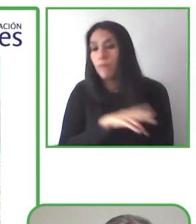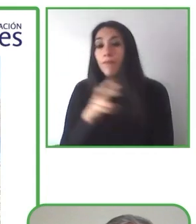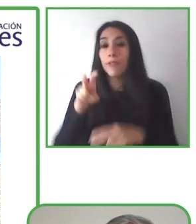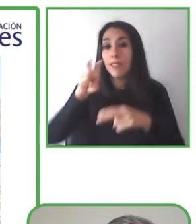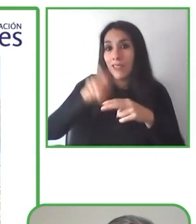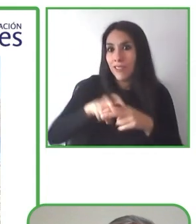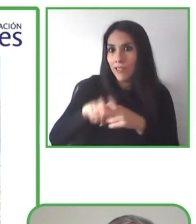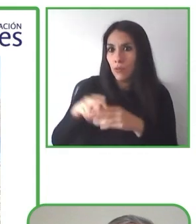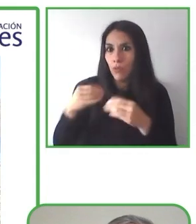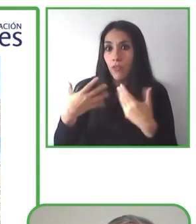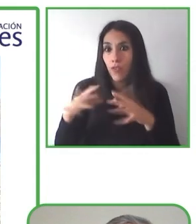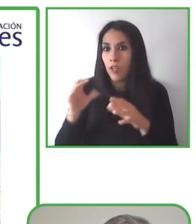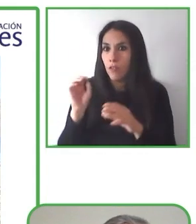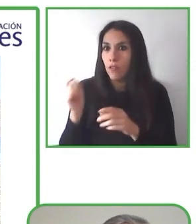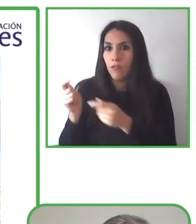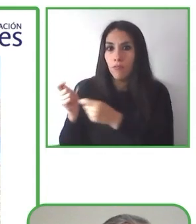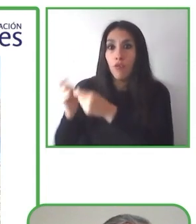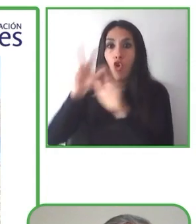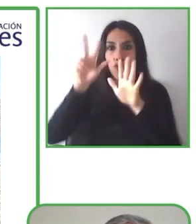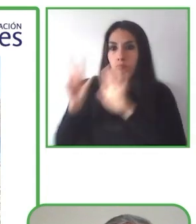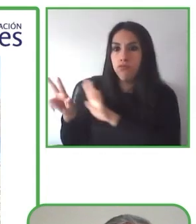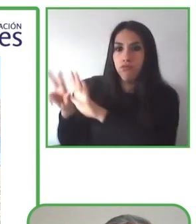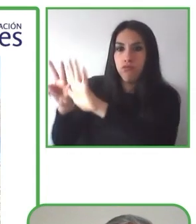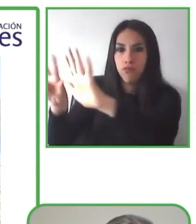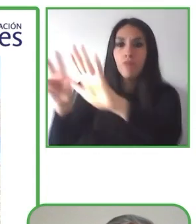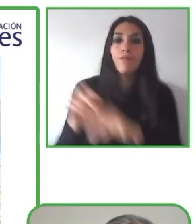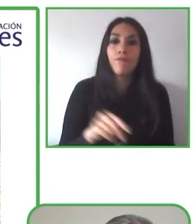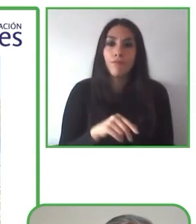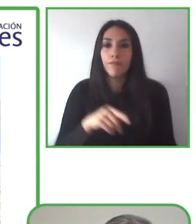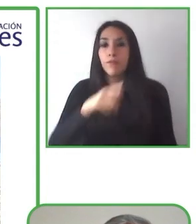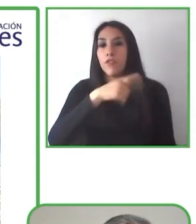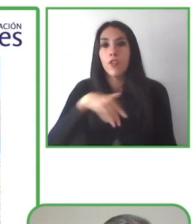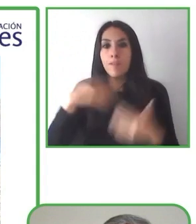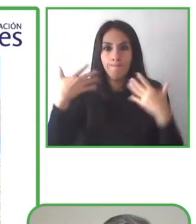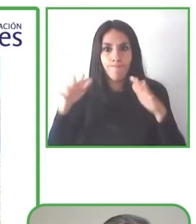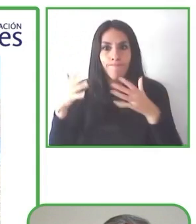Queremos inspirar y crear un mercado al turismo accesible.